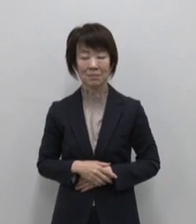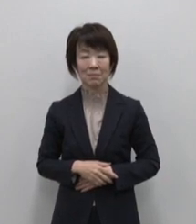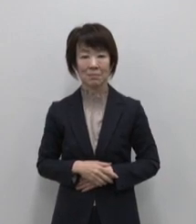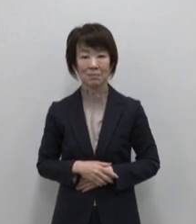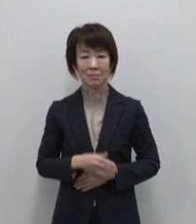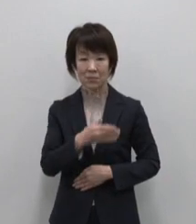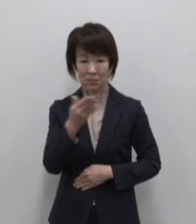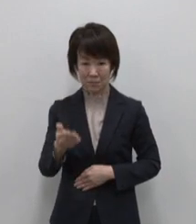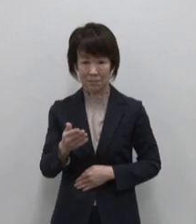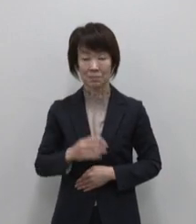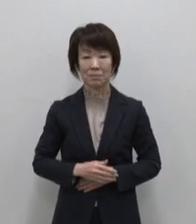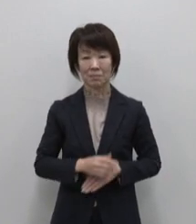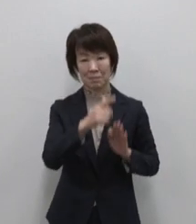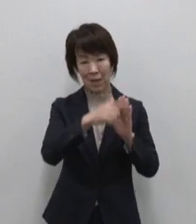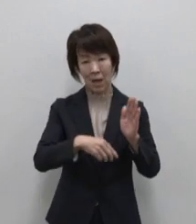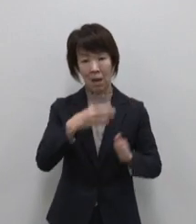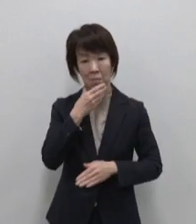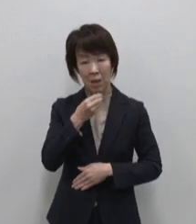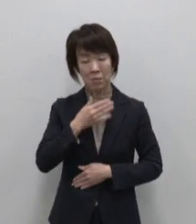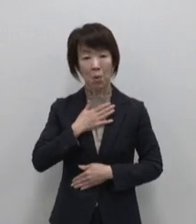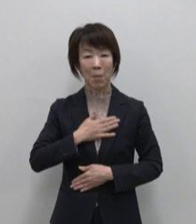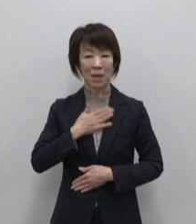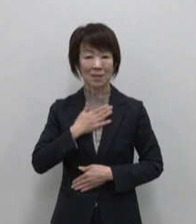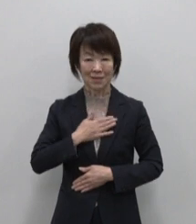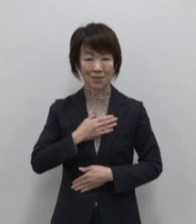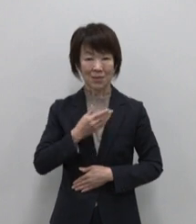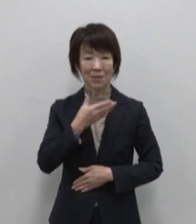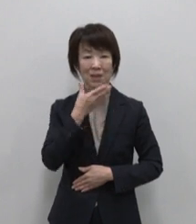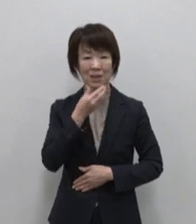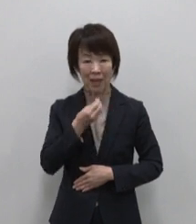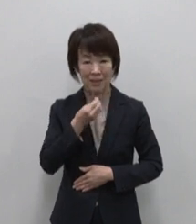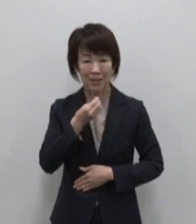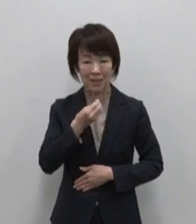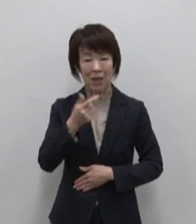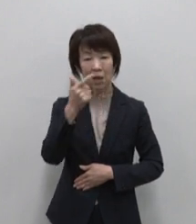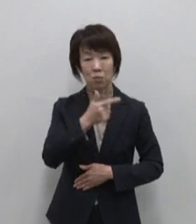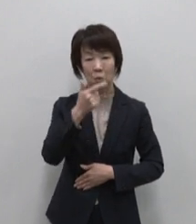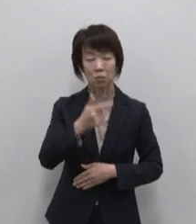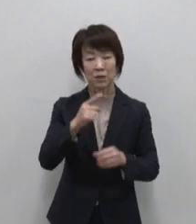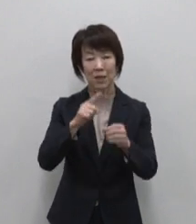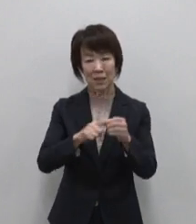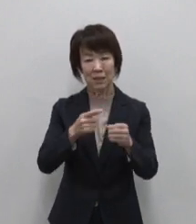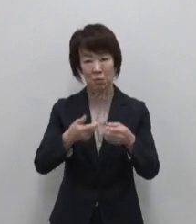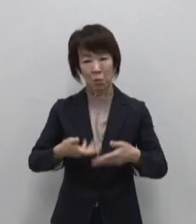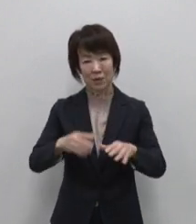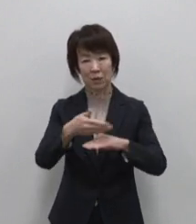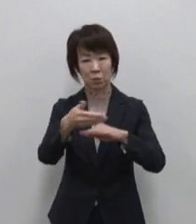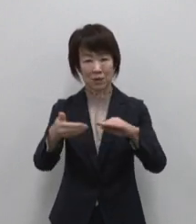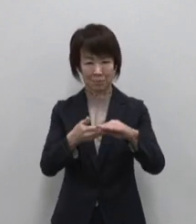続いて恵みを満喫 幸 6000年の里島 利島